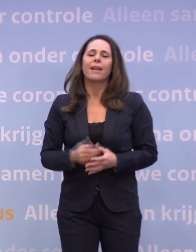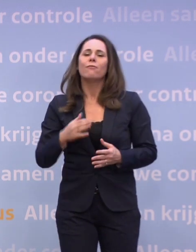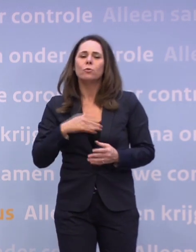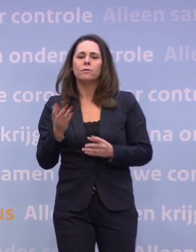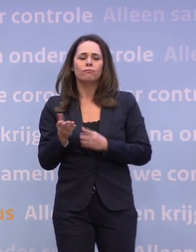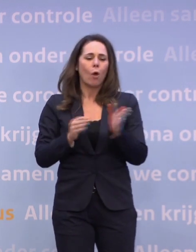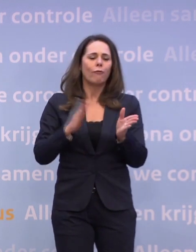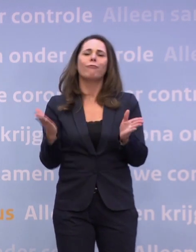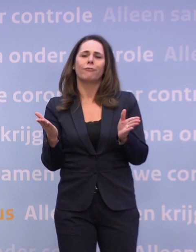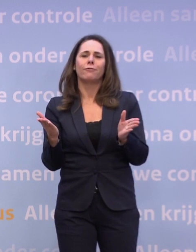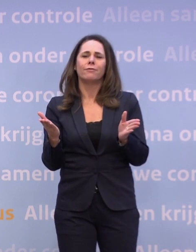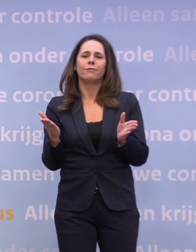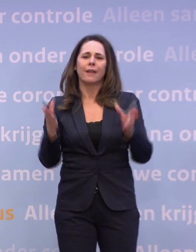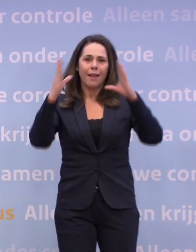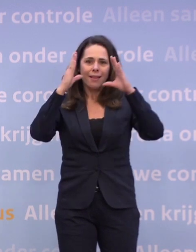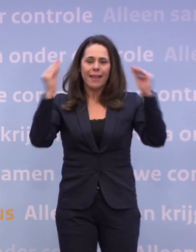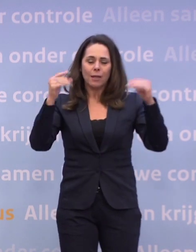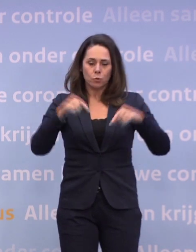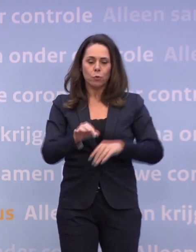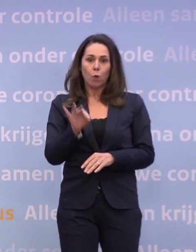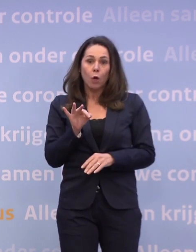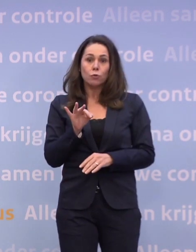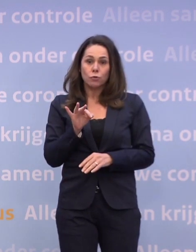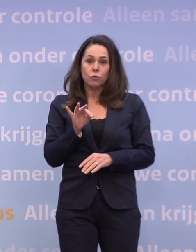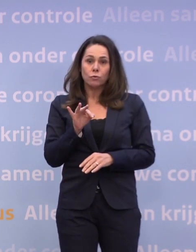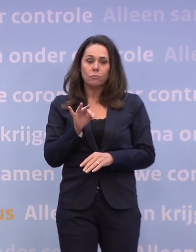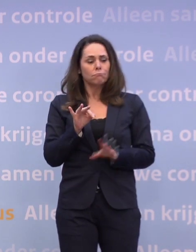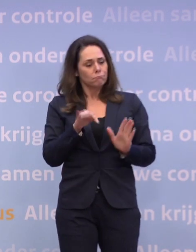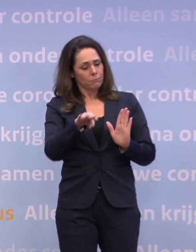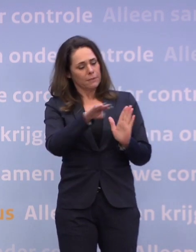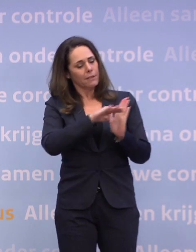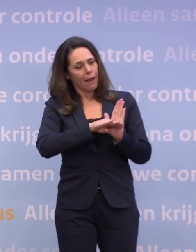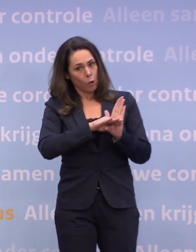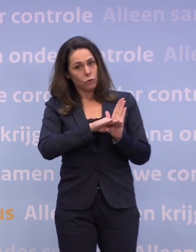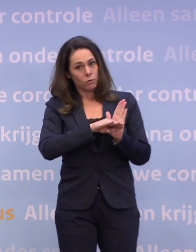...en wij als Nederland nu nog de keus hebben... ...om nog strakker ons te houden aan de regels, met z'n allen.